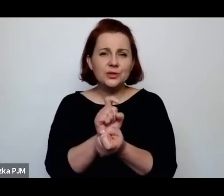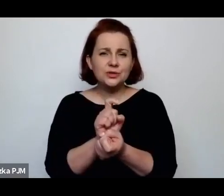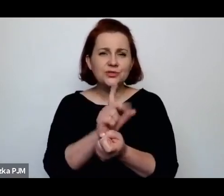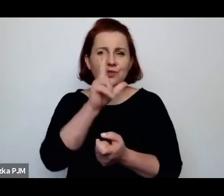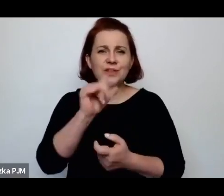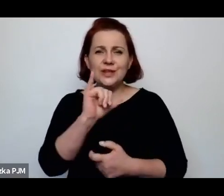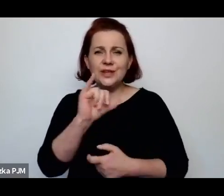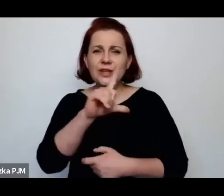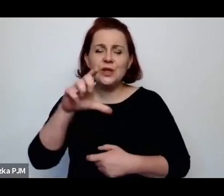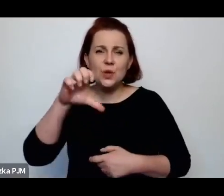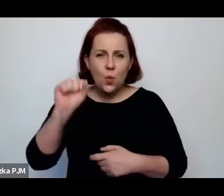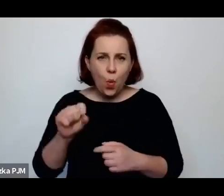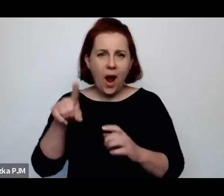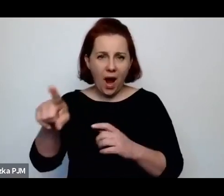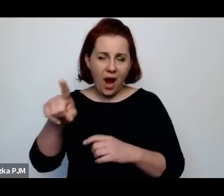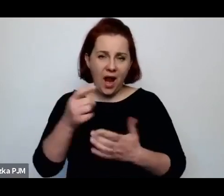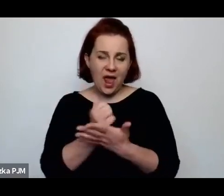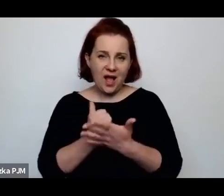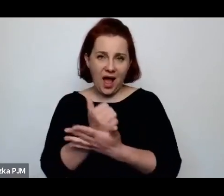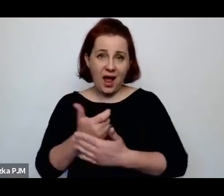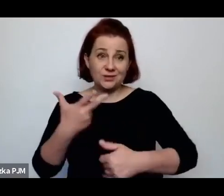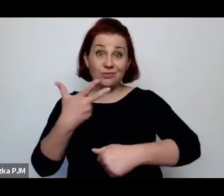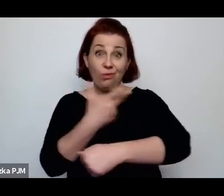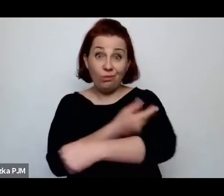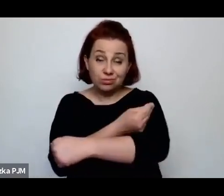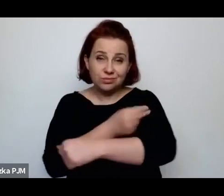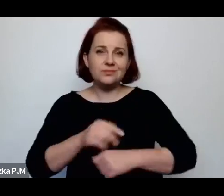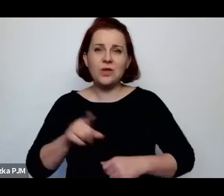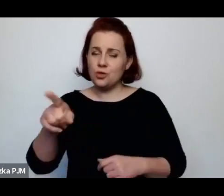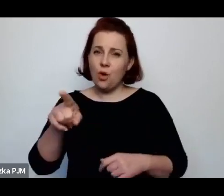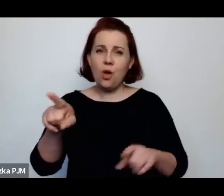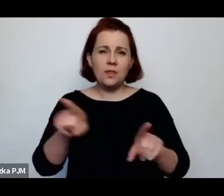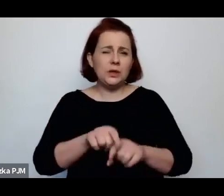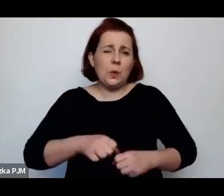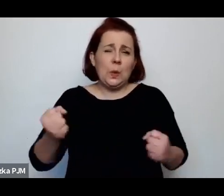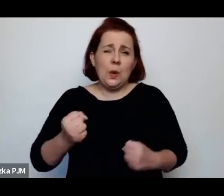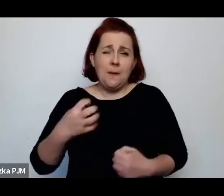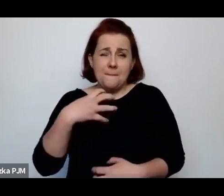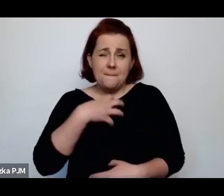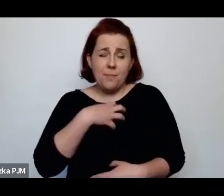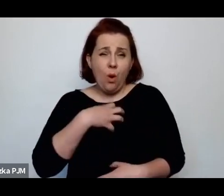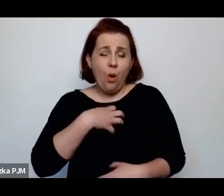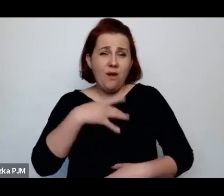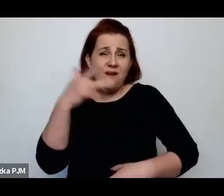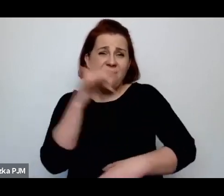mianowicie salwarsanu, to zresztą była bardzo bolesna, rtęciowa terapia